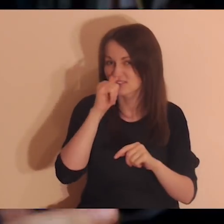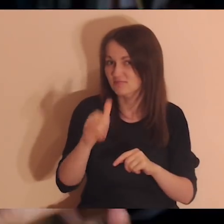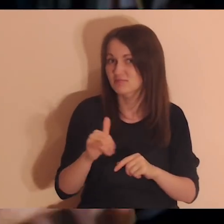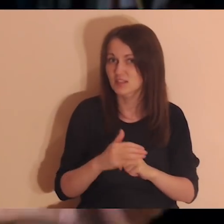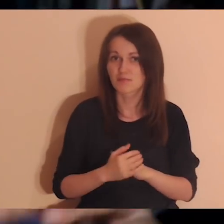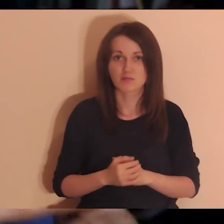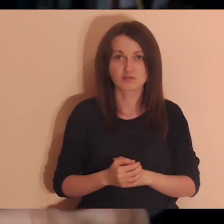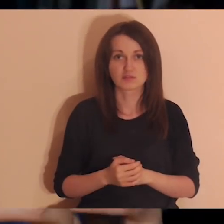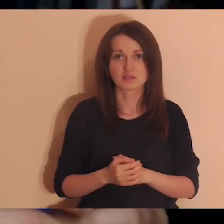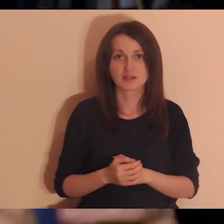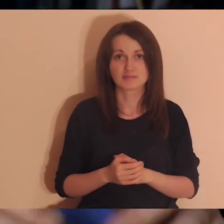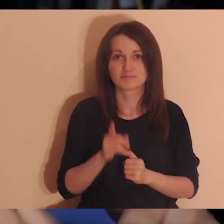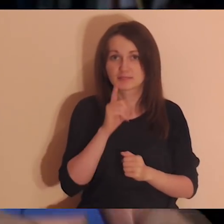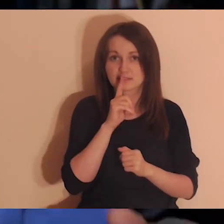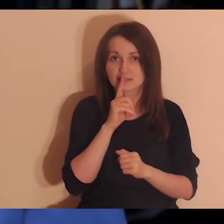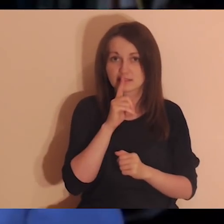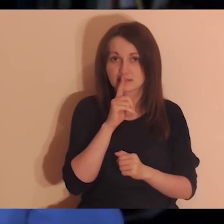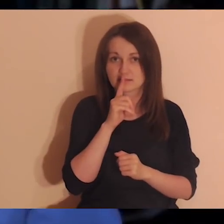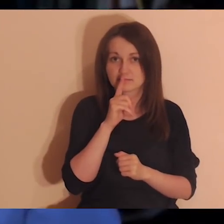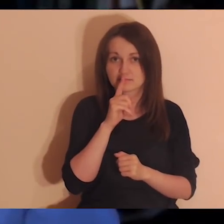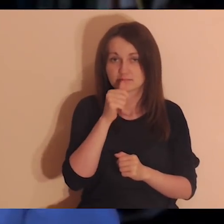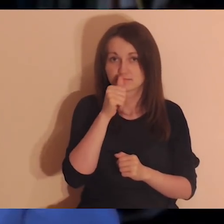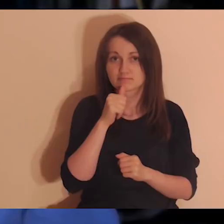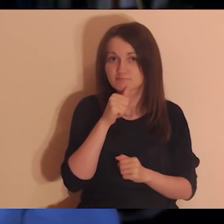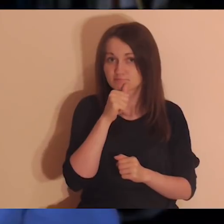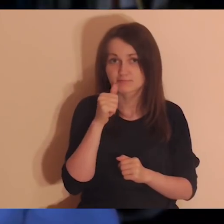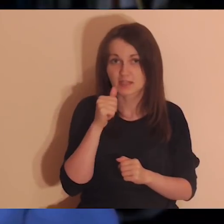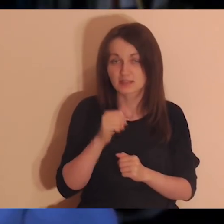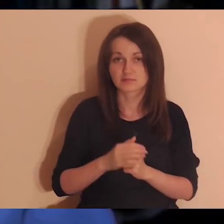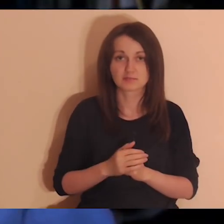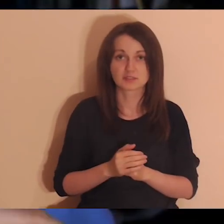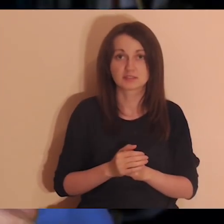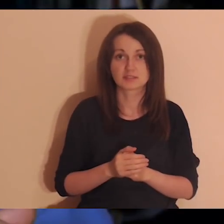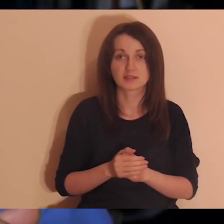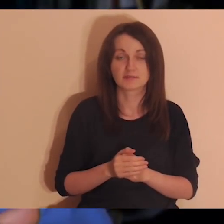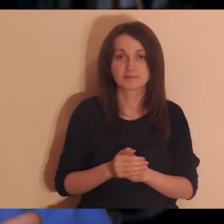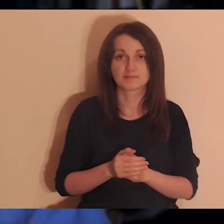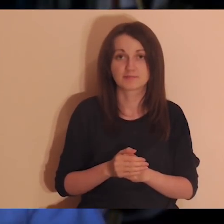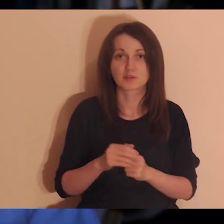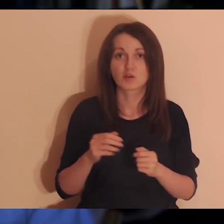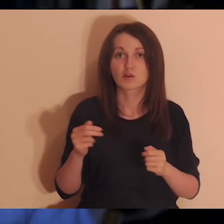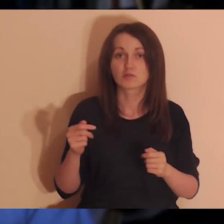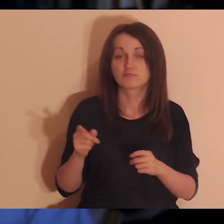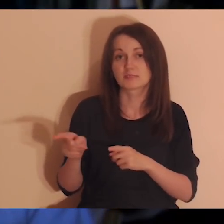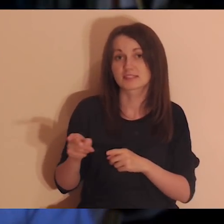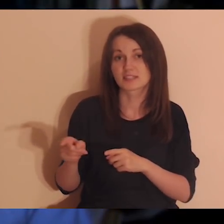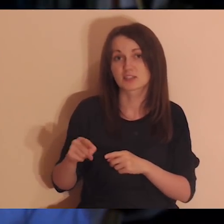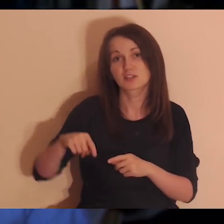Tajemnica - czyli ciągle w głąb można wchodzić, więc będziemy wchodzić w głąb relacji, w których jesteśmy